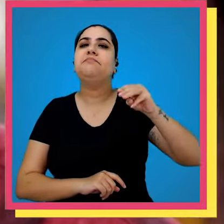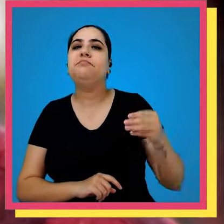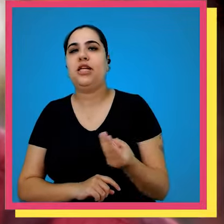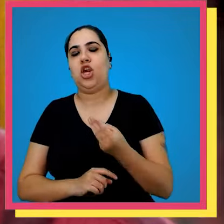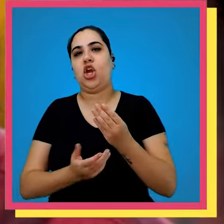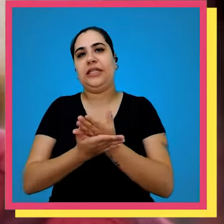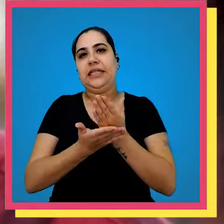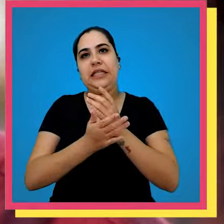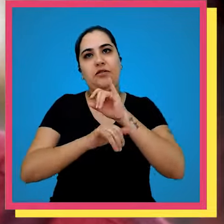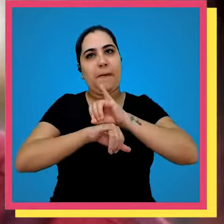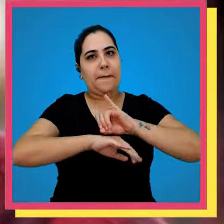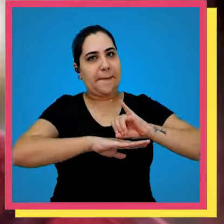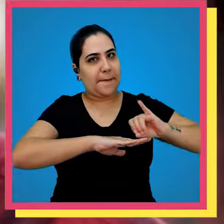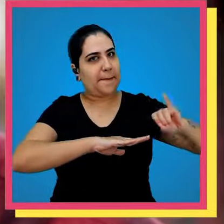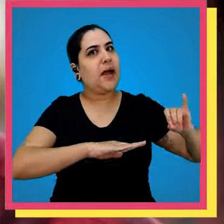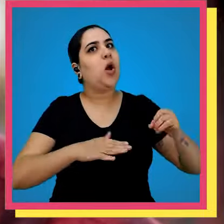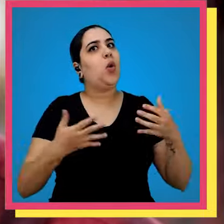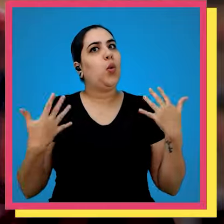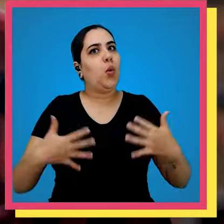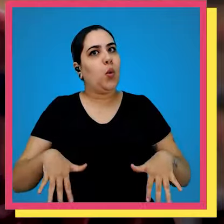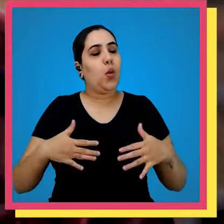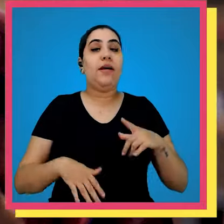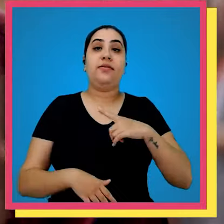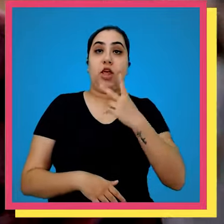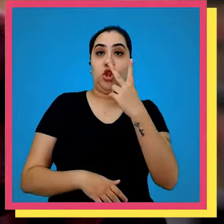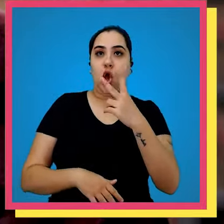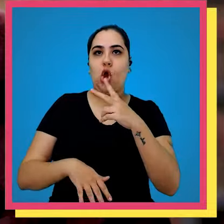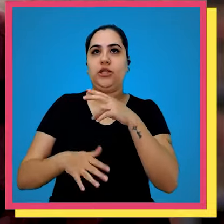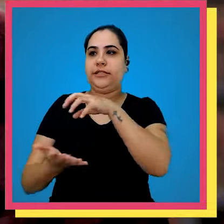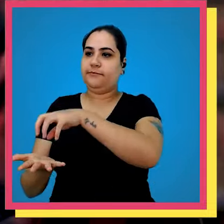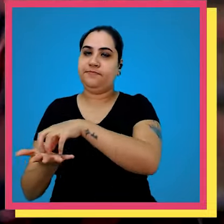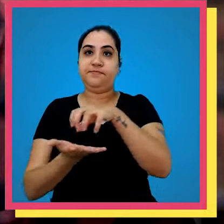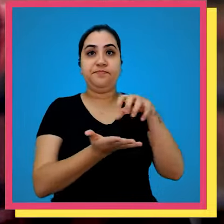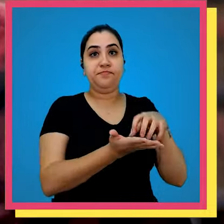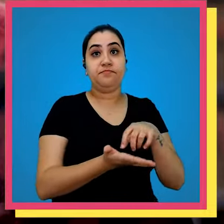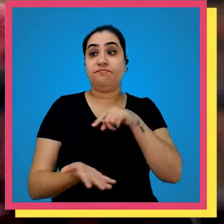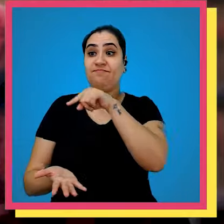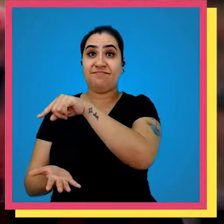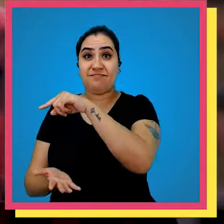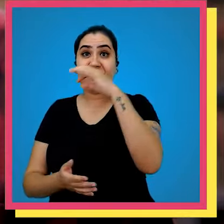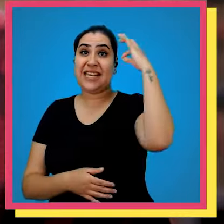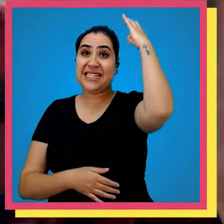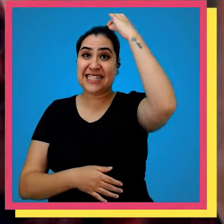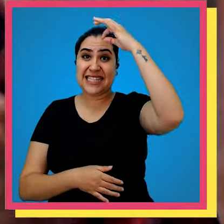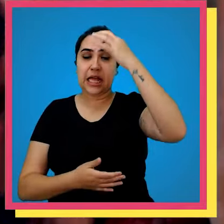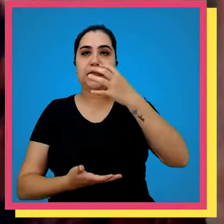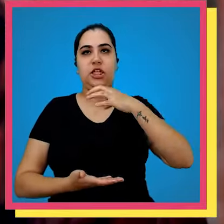de exemplares muita coisa né Nós temos dois estoques um que é de Santa Edwiges e o outro